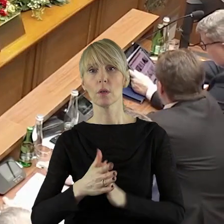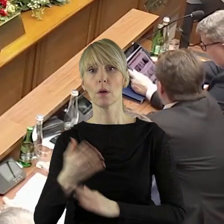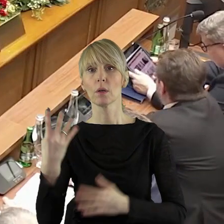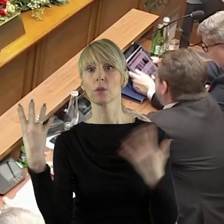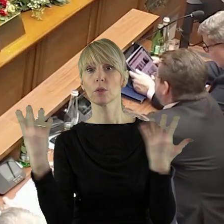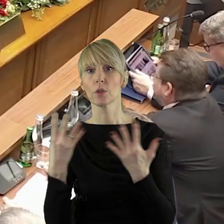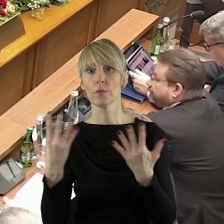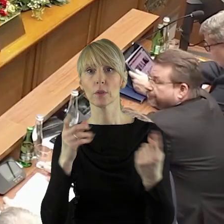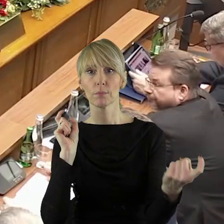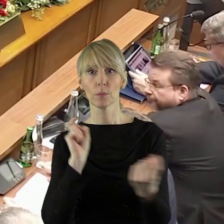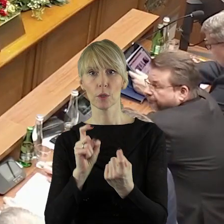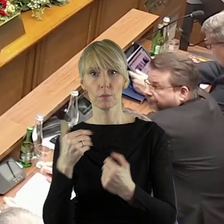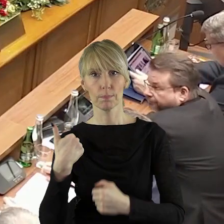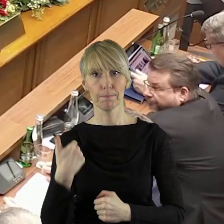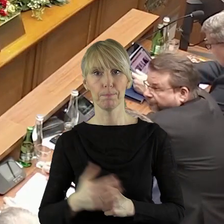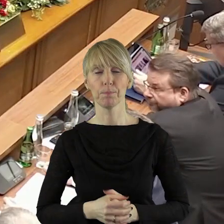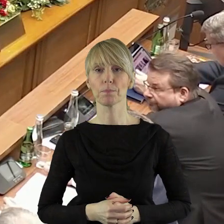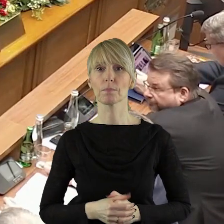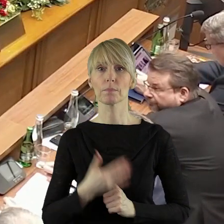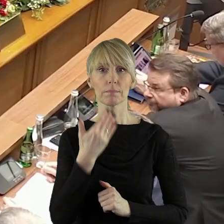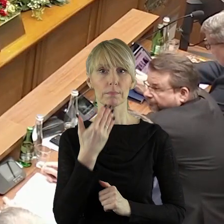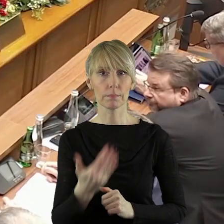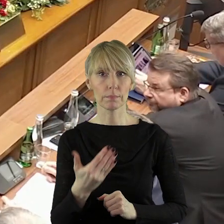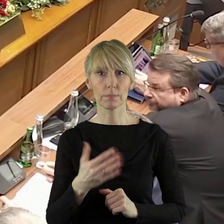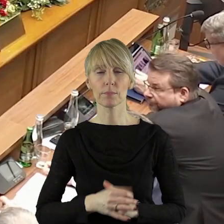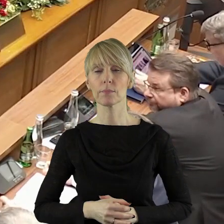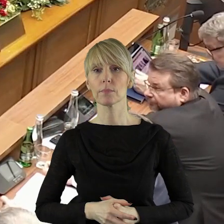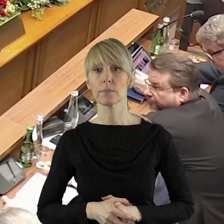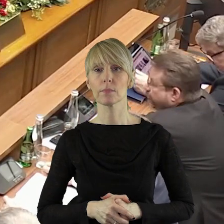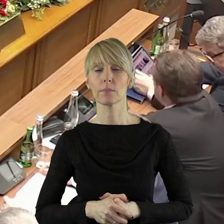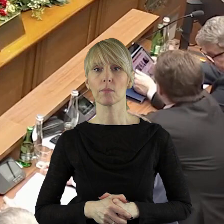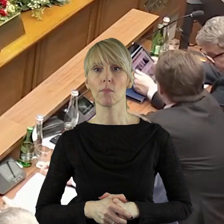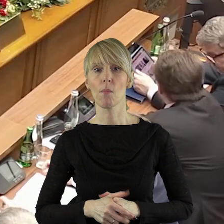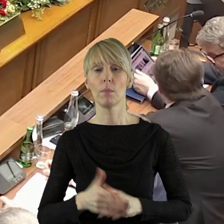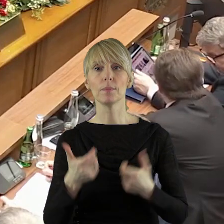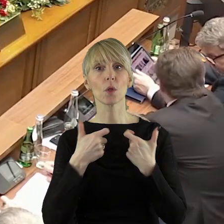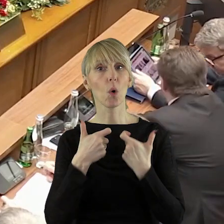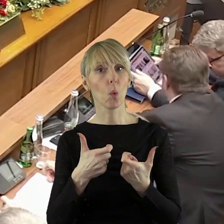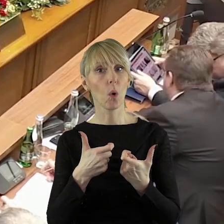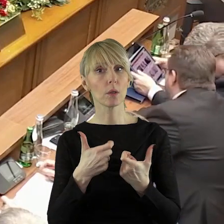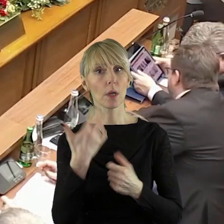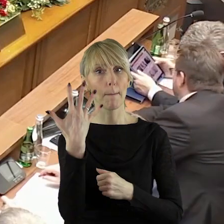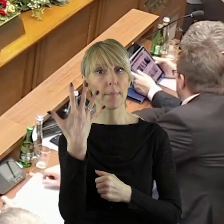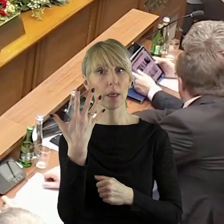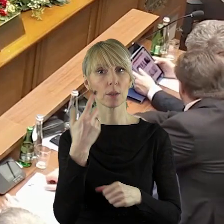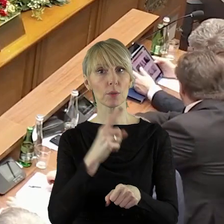21 radnych, 9 radnych było przeciw. Dziękuję bardzo państwu radnym.